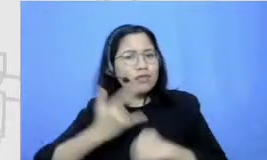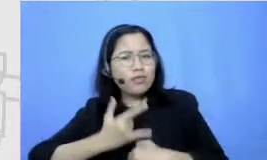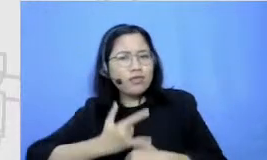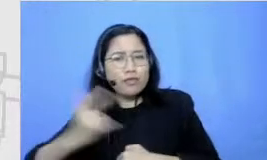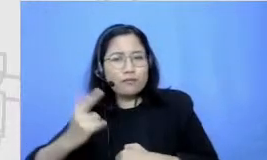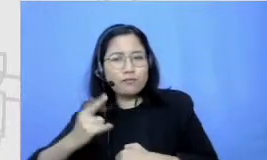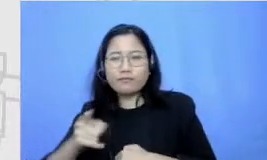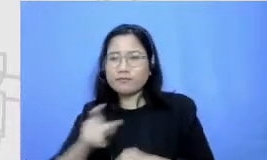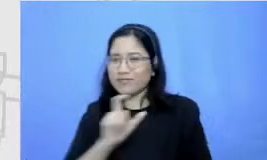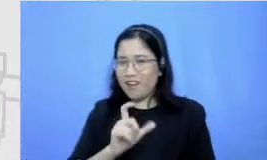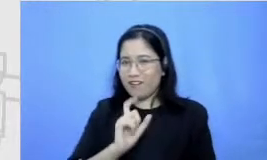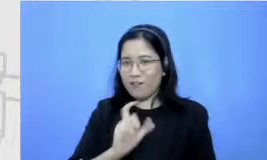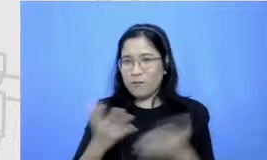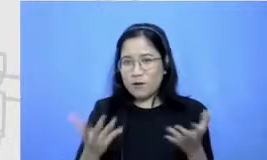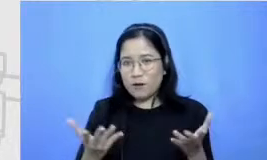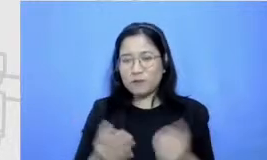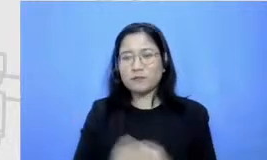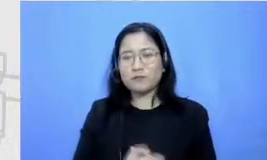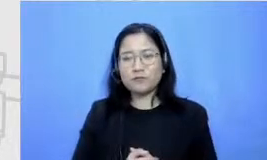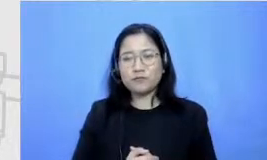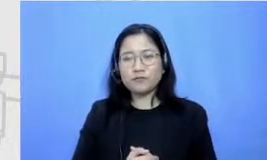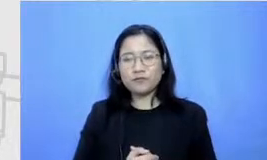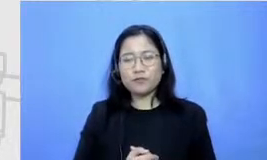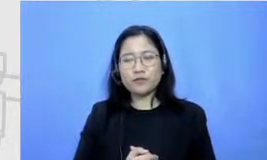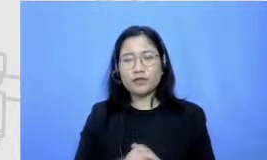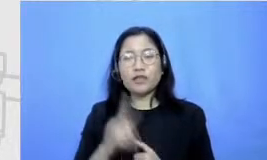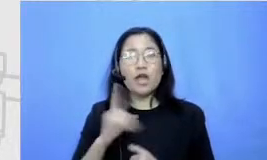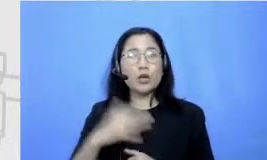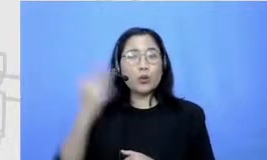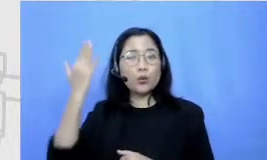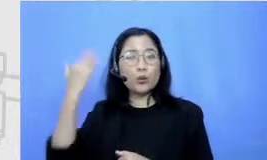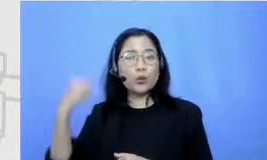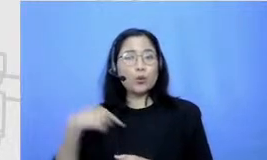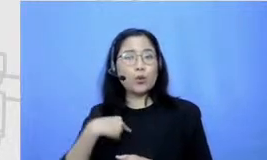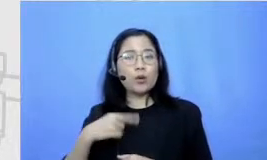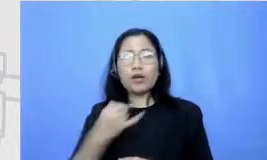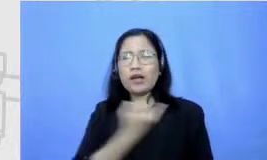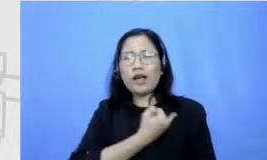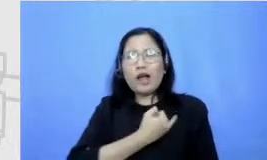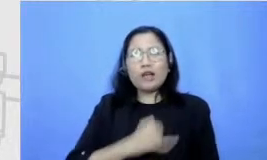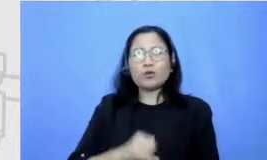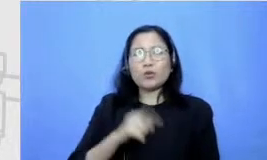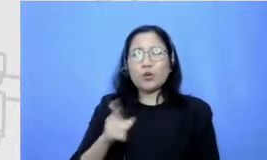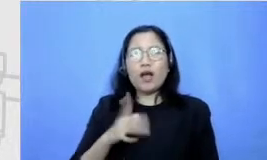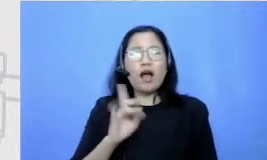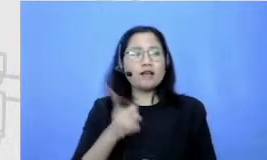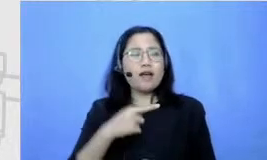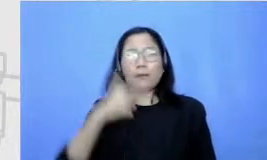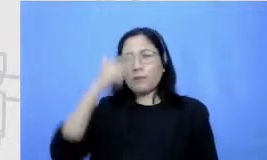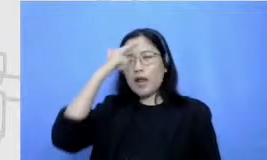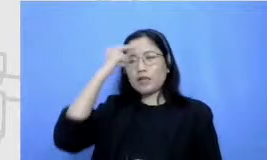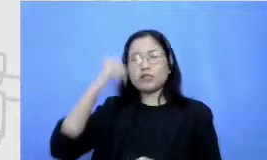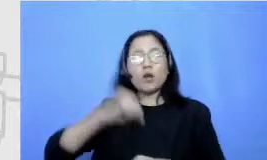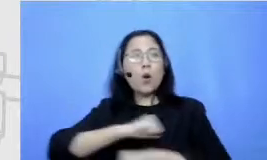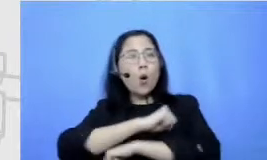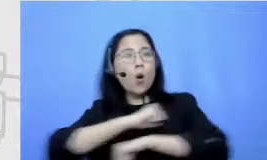Aku tuh dari dulu nggak suka banget pelajaran ia pelajaran olahraga aku tentang nasib sampai dulu